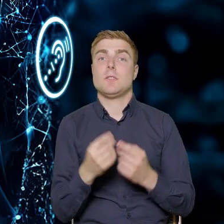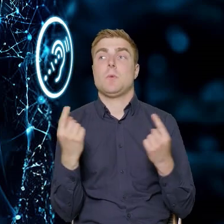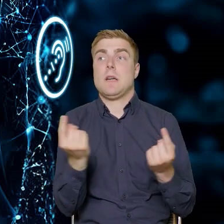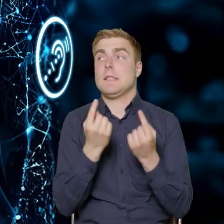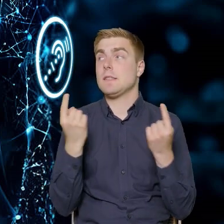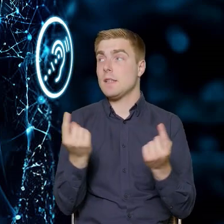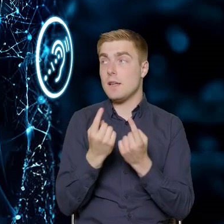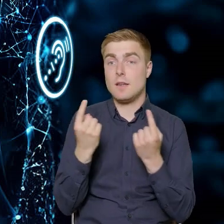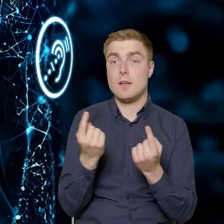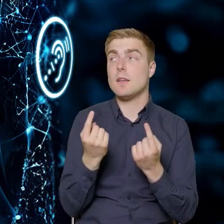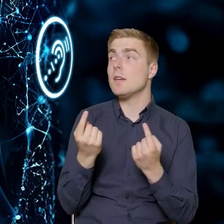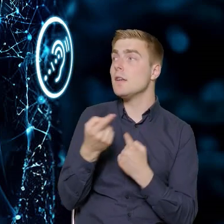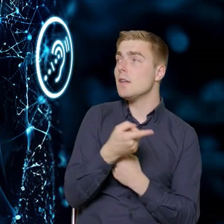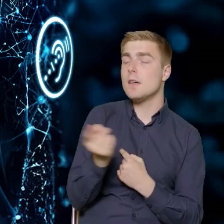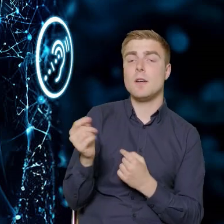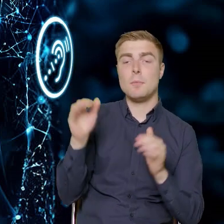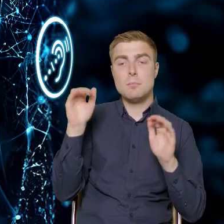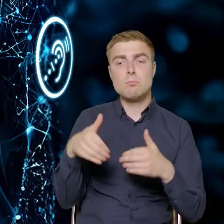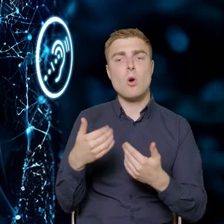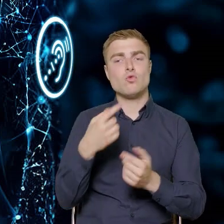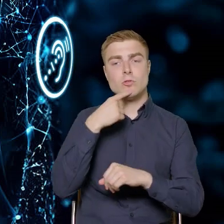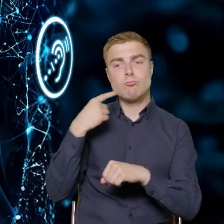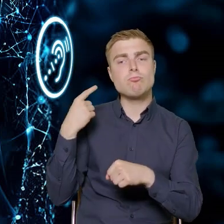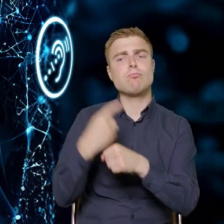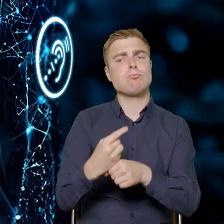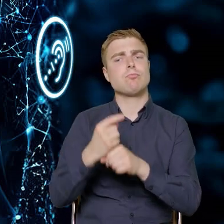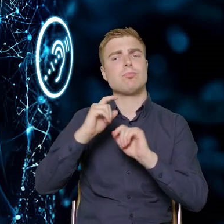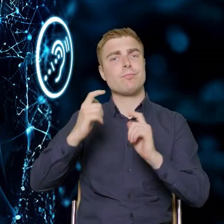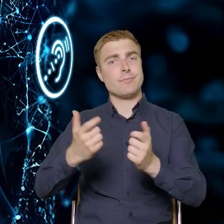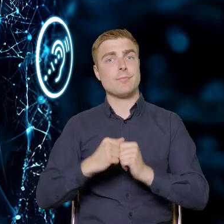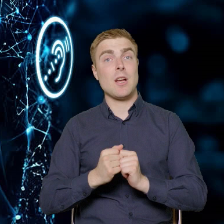w którym mogą podjąć decyzję o skorzystaniu z innych programów.